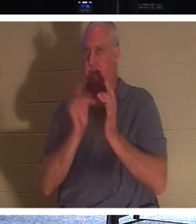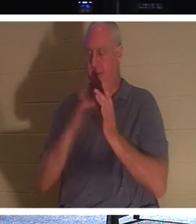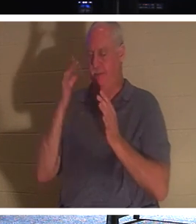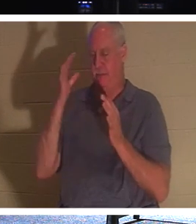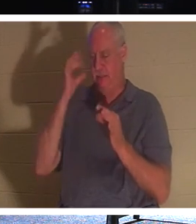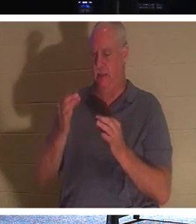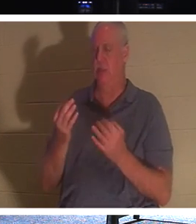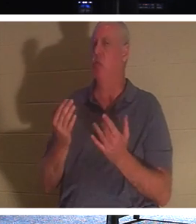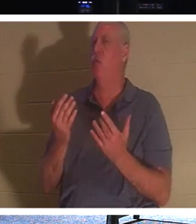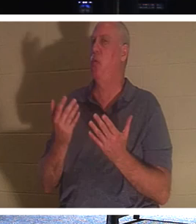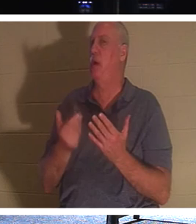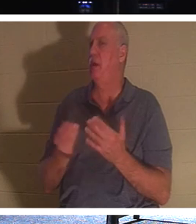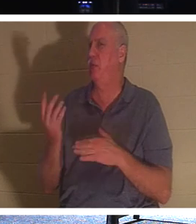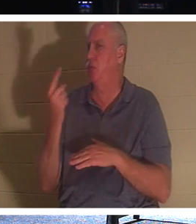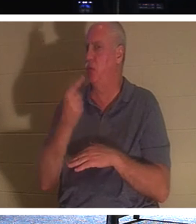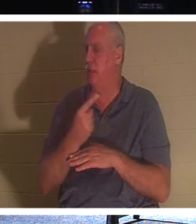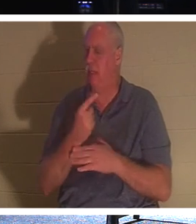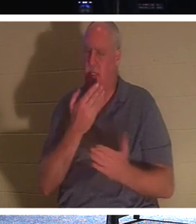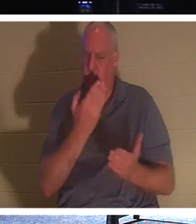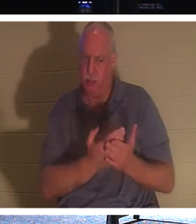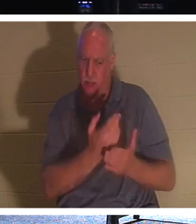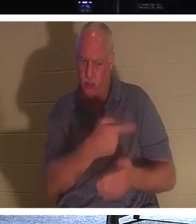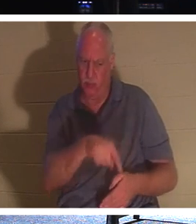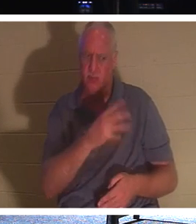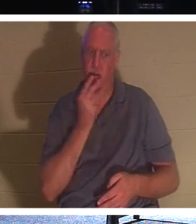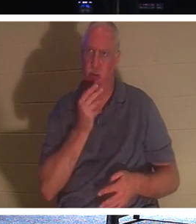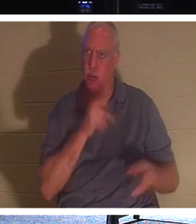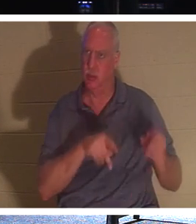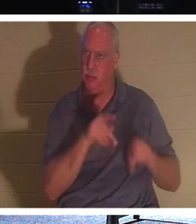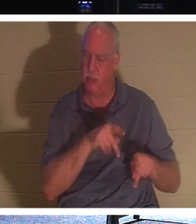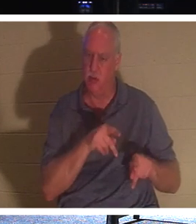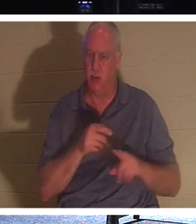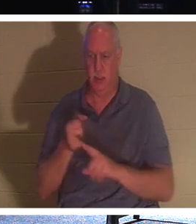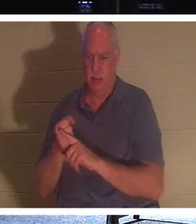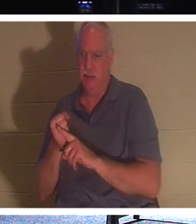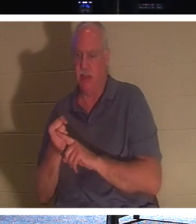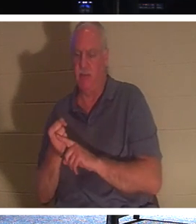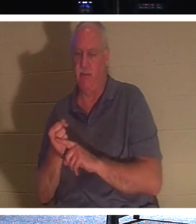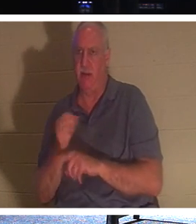तीन दिनों तक इंतजार कर रहा था कि वह वास्तव में मसीहा था, और वह पुनरुत्थान